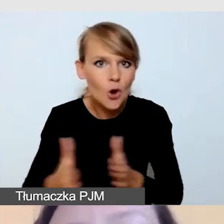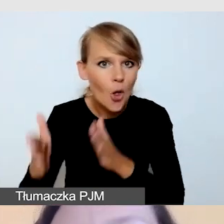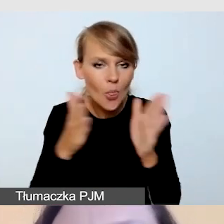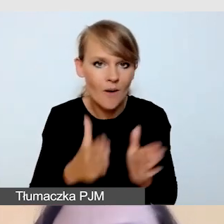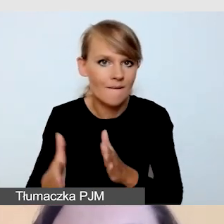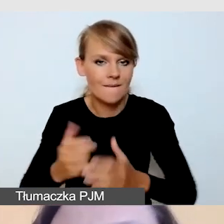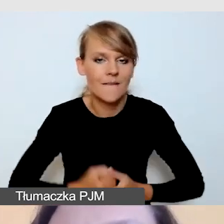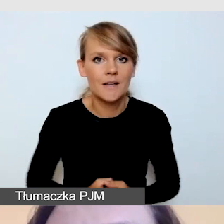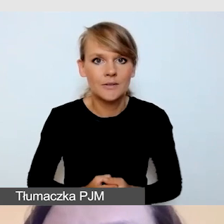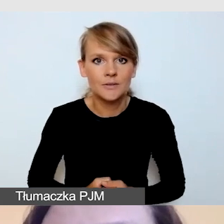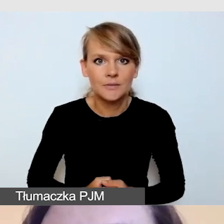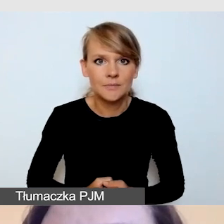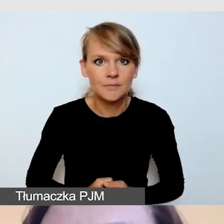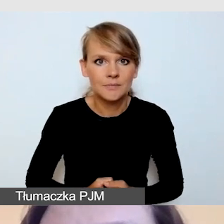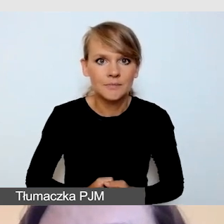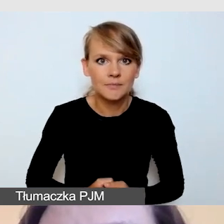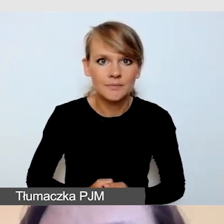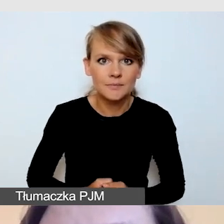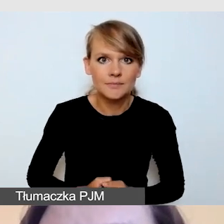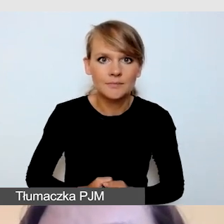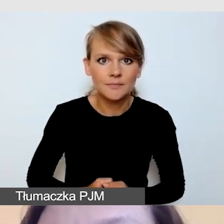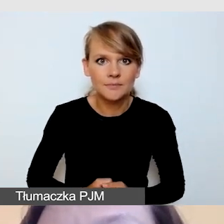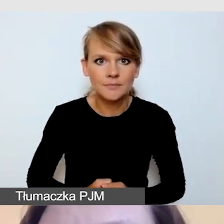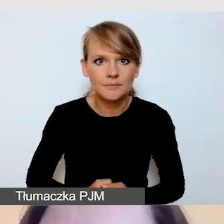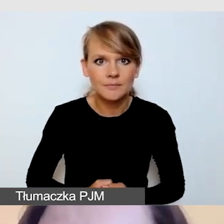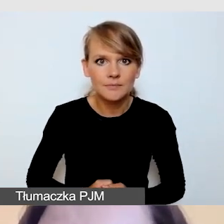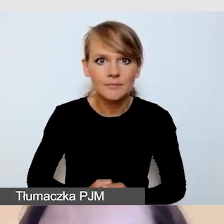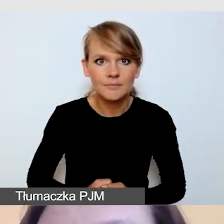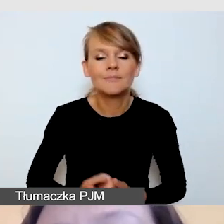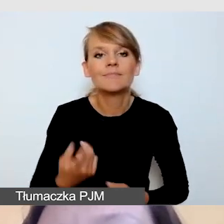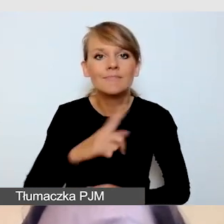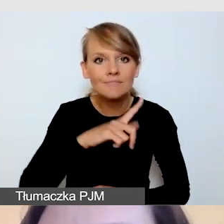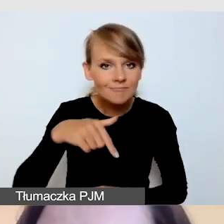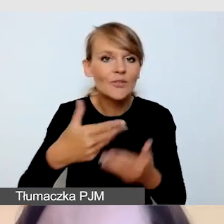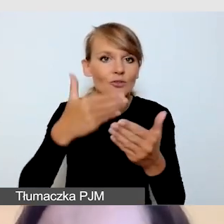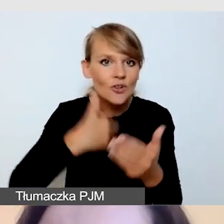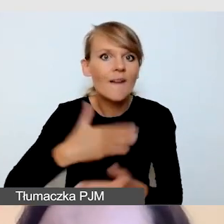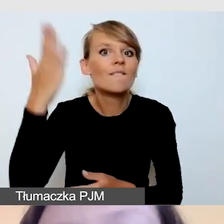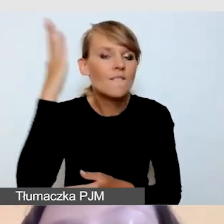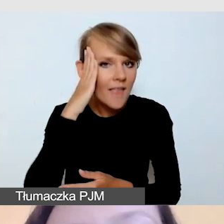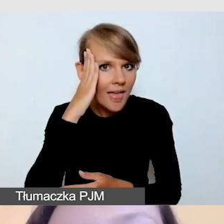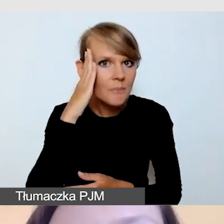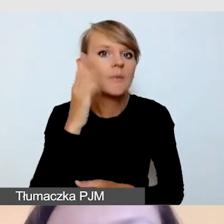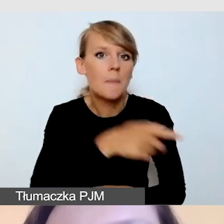Przygotowujemy ją, wiemy o niej, planujemy ją.